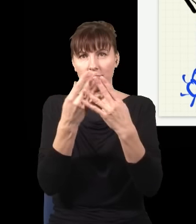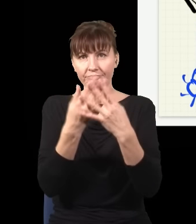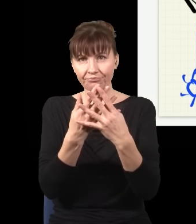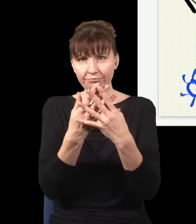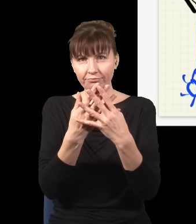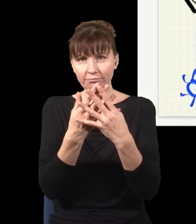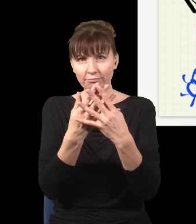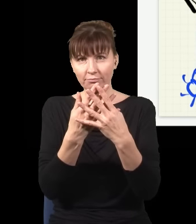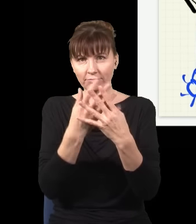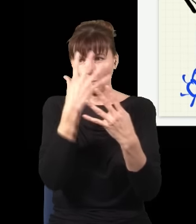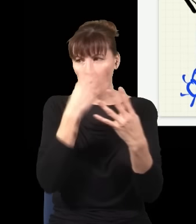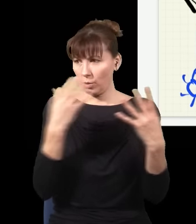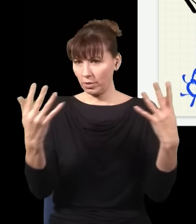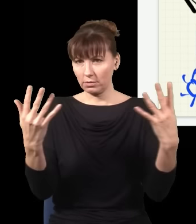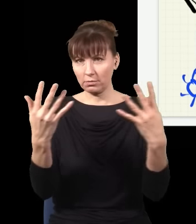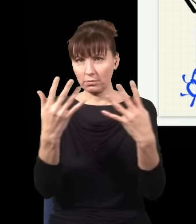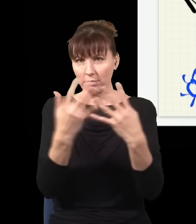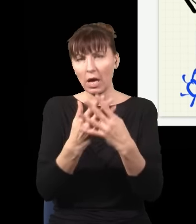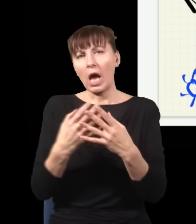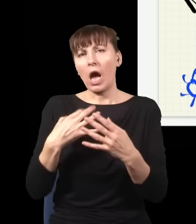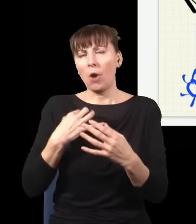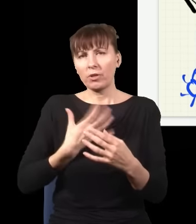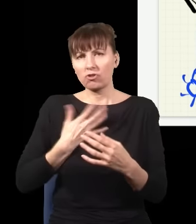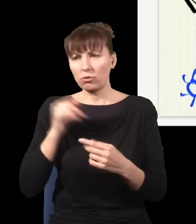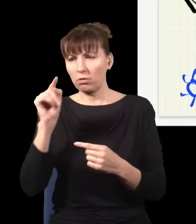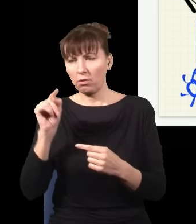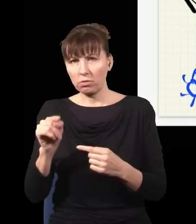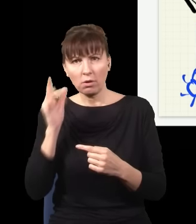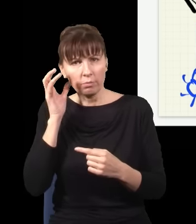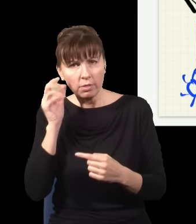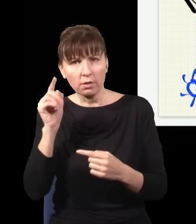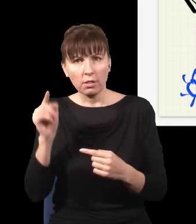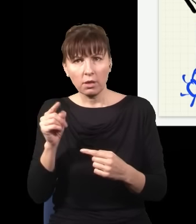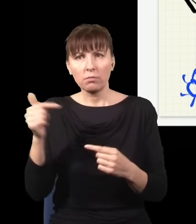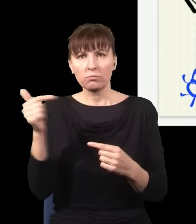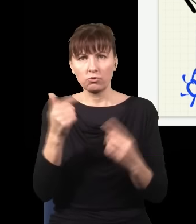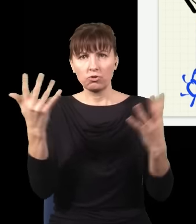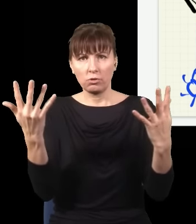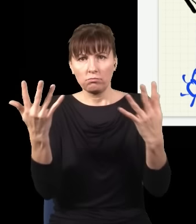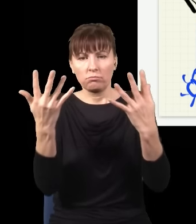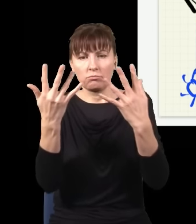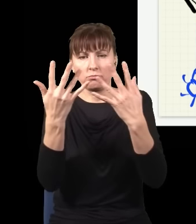jak którykolwiek z tych detektorów kliknie, obojętnie który, to muszę na siebie te dwa obrazy nałożyć.